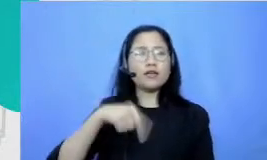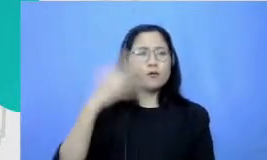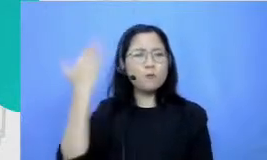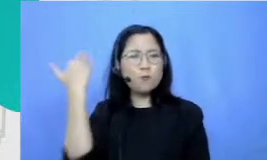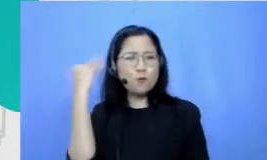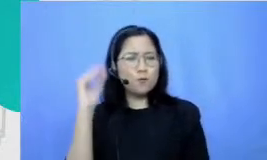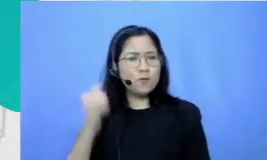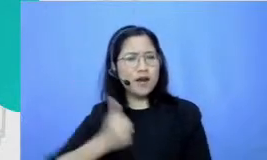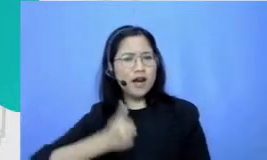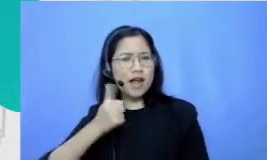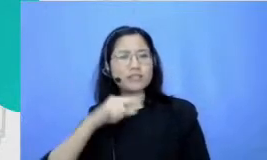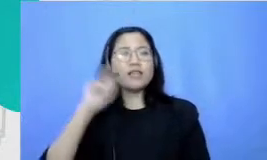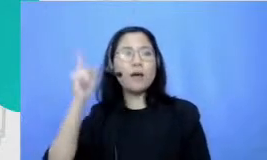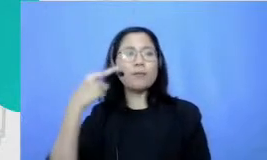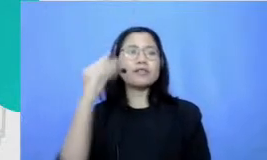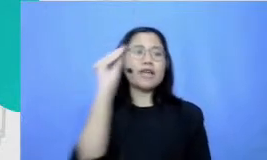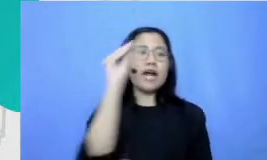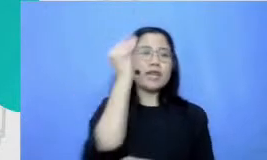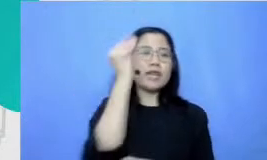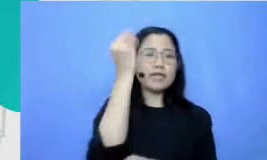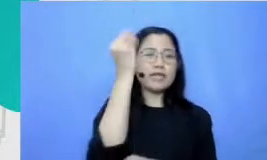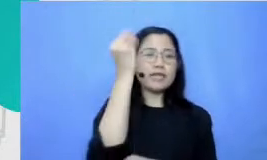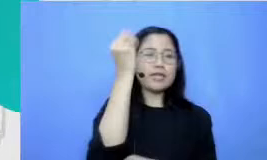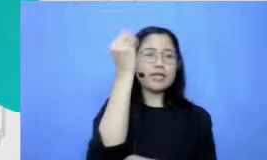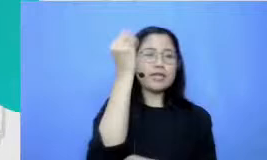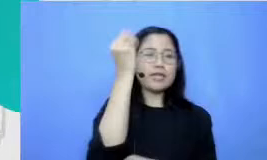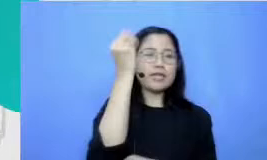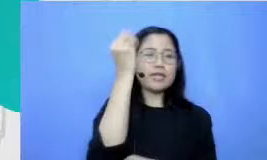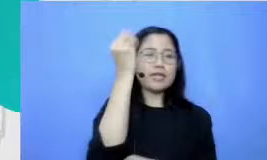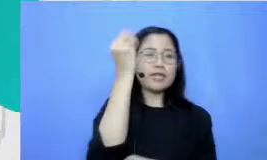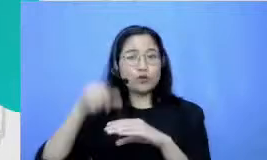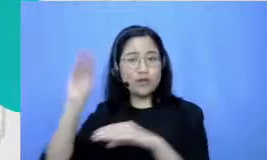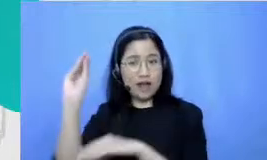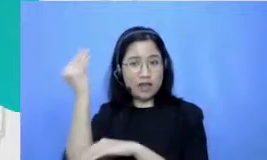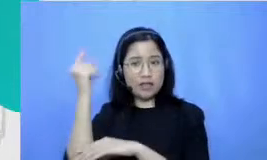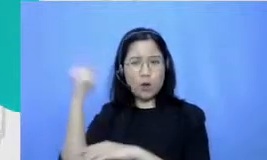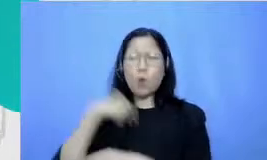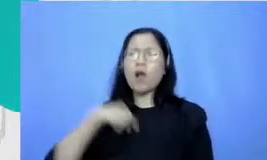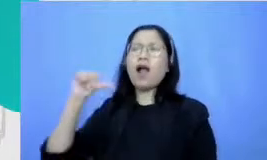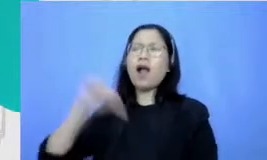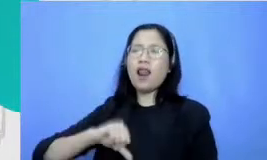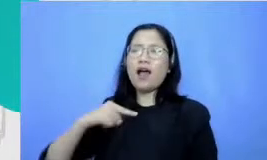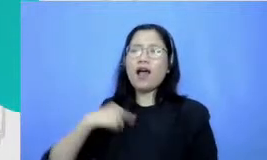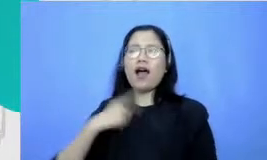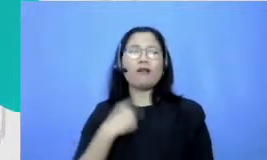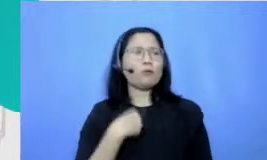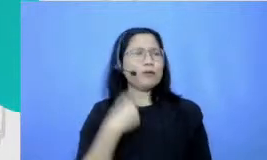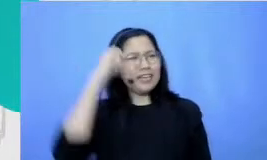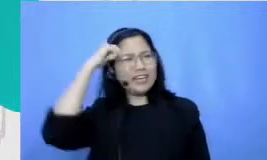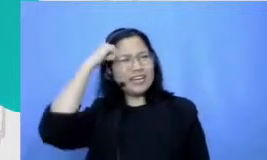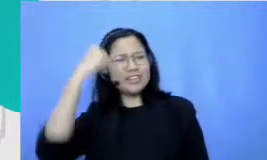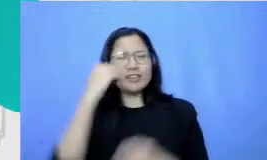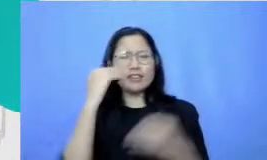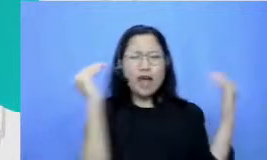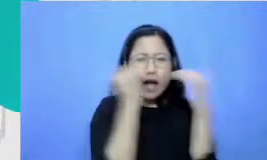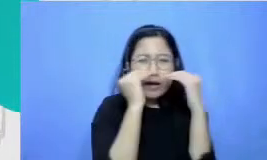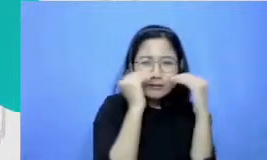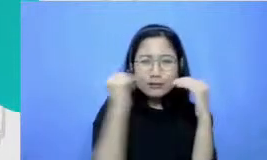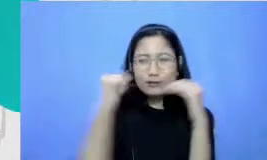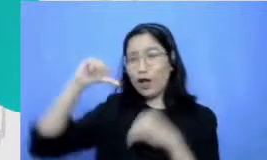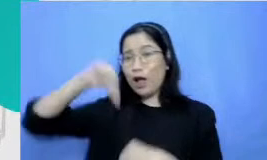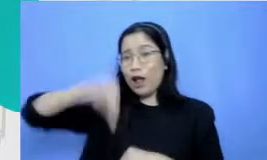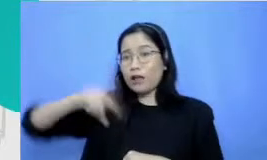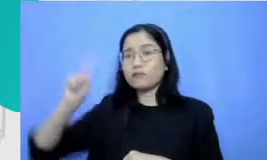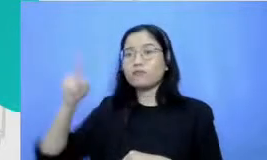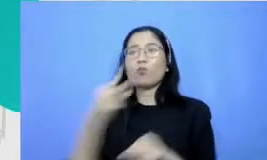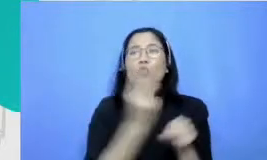Jakarta Selatan tetapi aku nangis karena kalah tapi guru bahasa Indonesiaku ini malah apa namanya